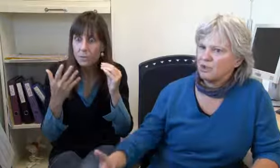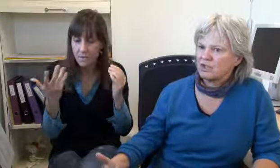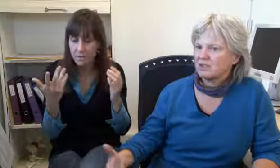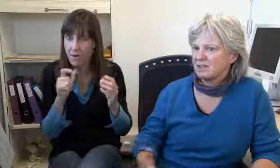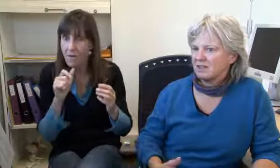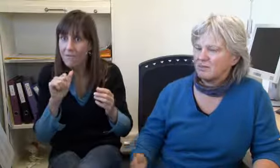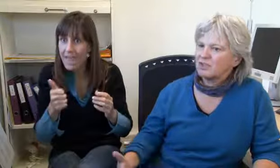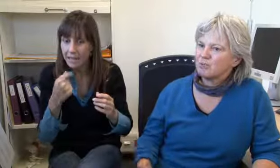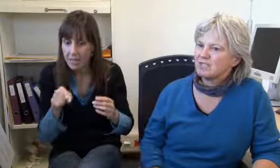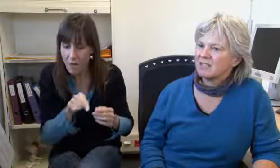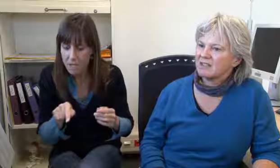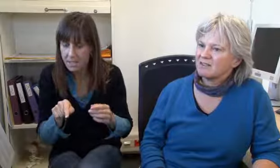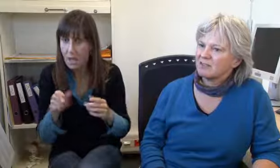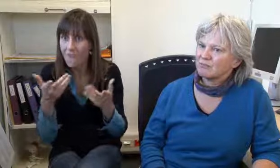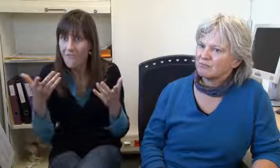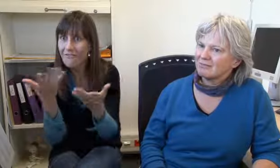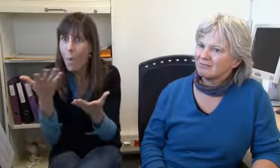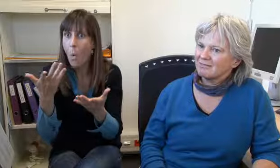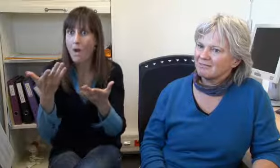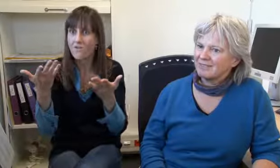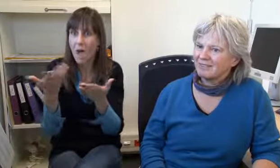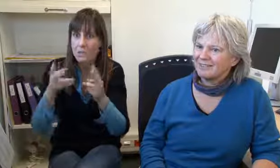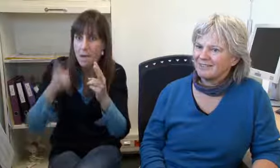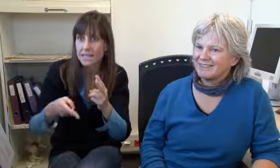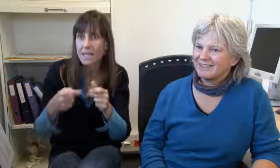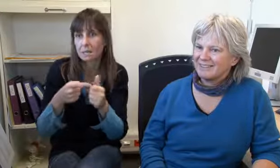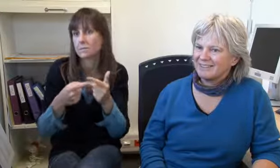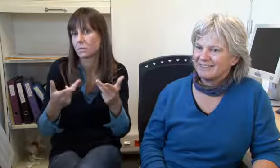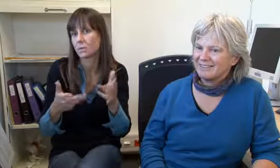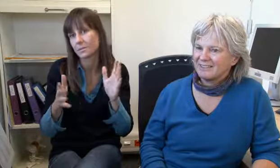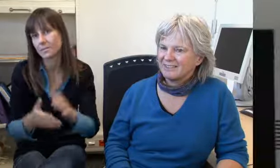man muss aufmerksam schauen dass das Wichtigste gesagt wird, wo ist es, was ist passiert.